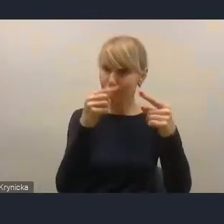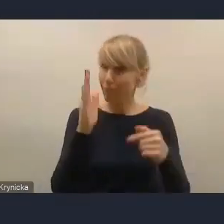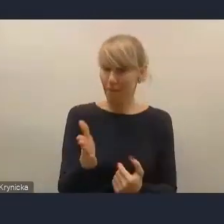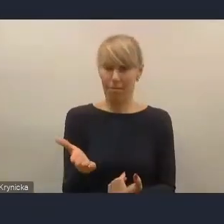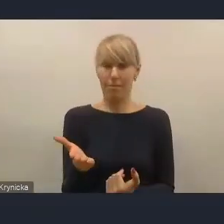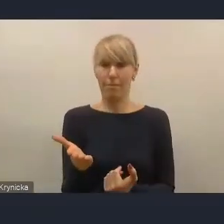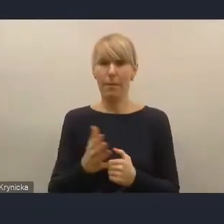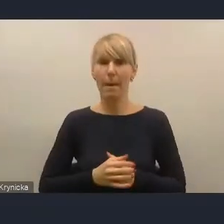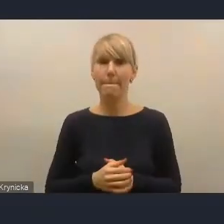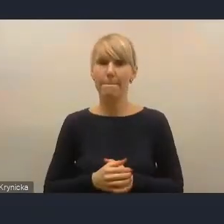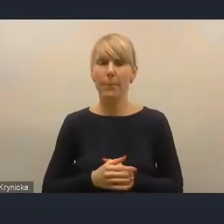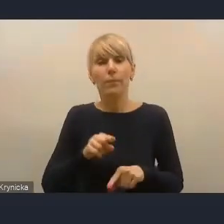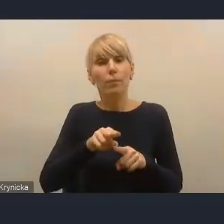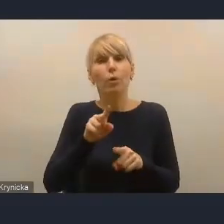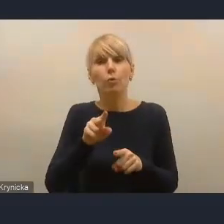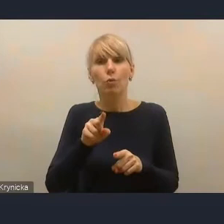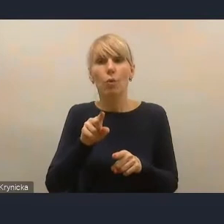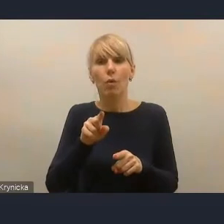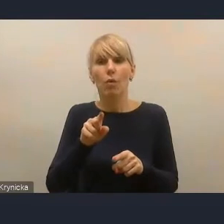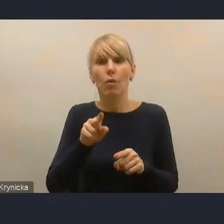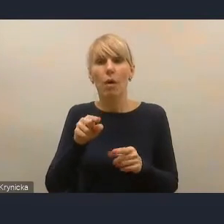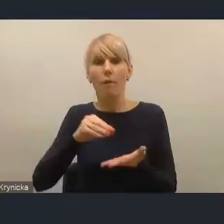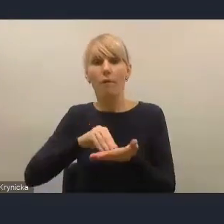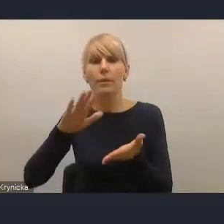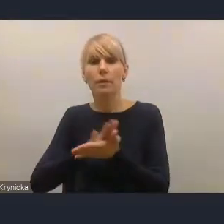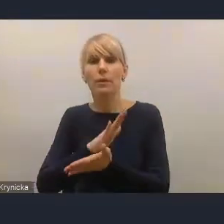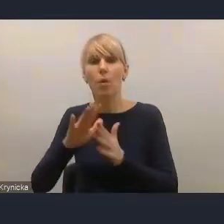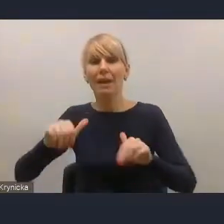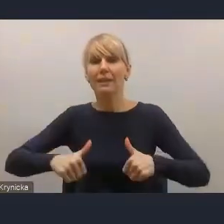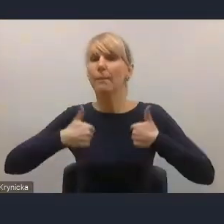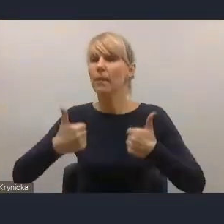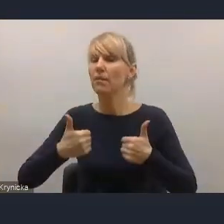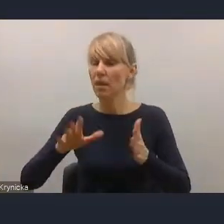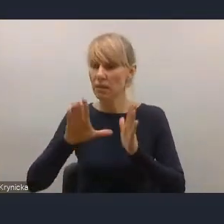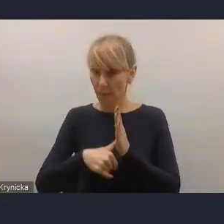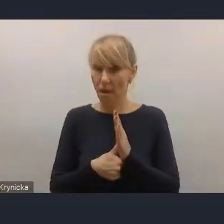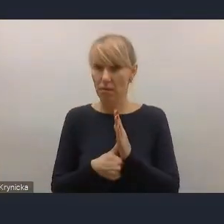tę stabilizację finansów miast. Tymczasem ostatnie zmiany,